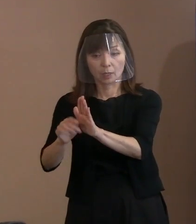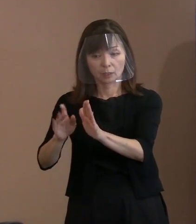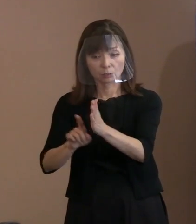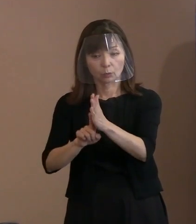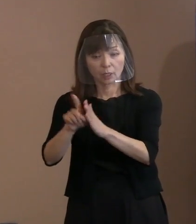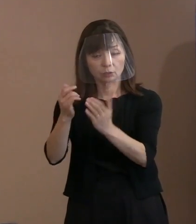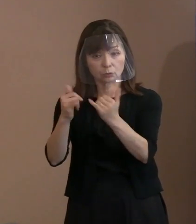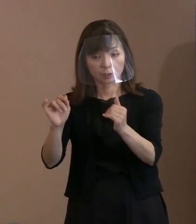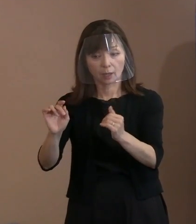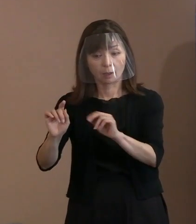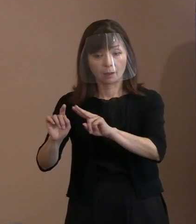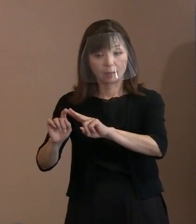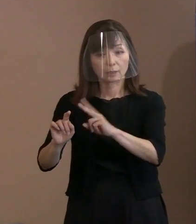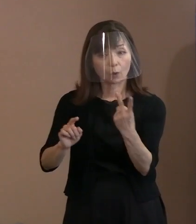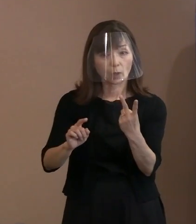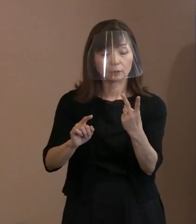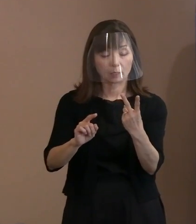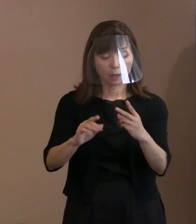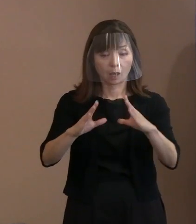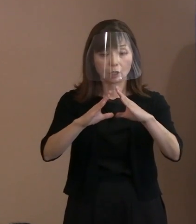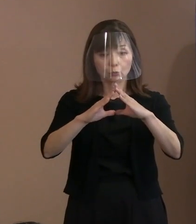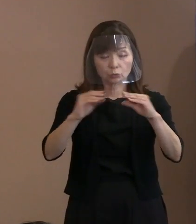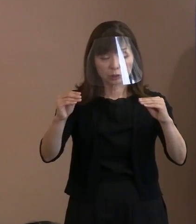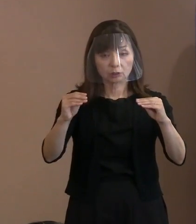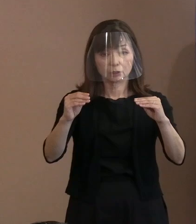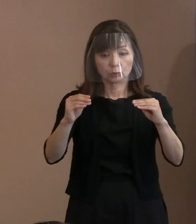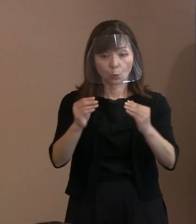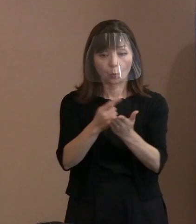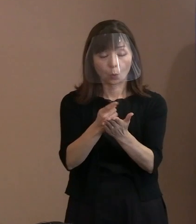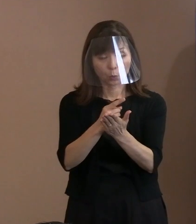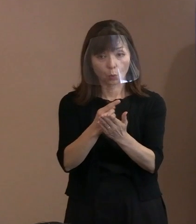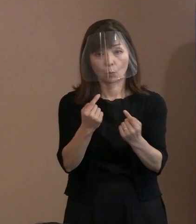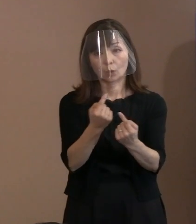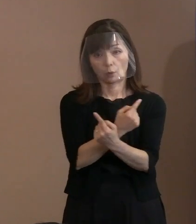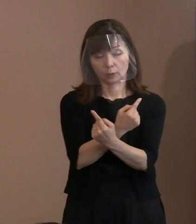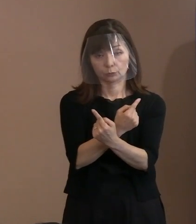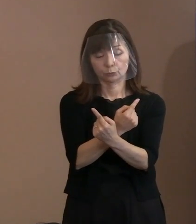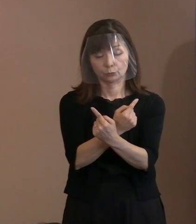その国家のありようも 変わってくるわけであります｡ ところが個人っていうのは､ その方が生きている限り､